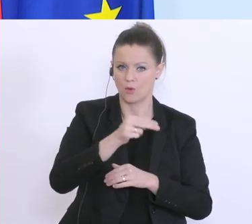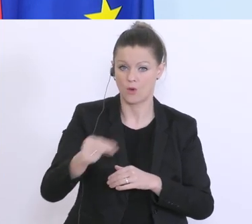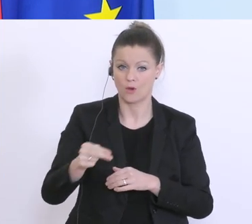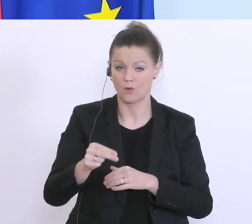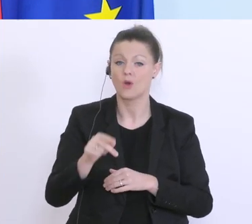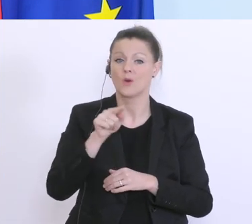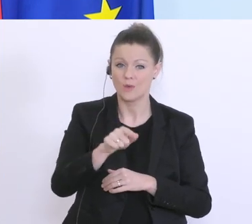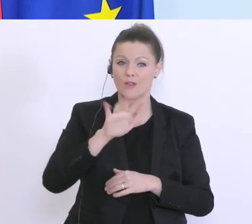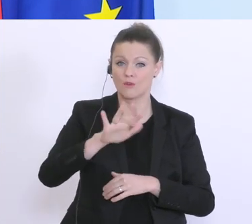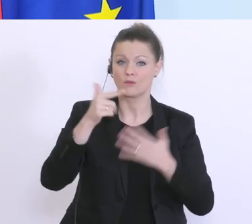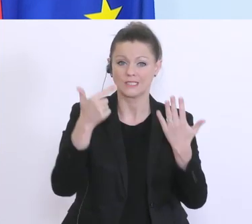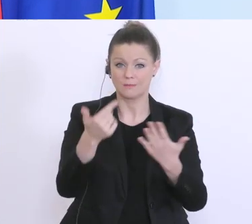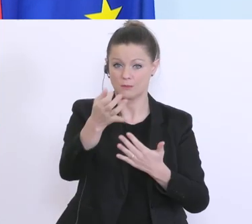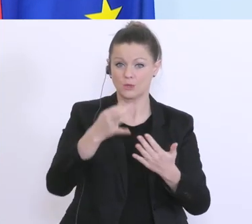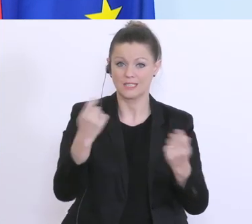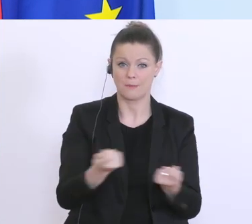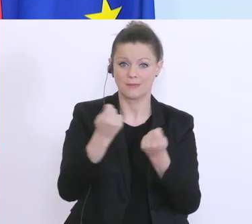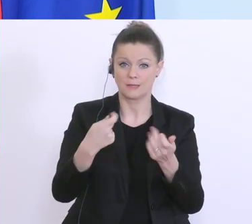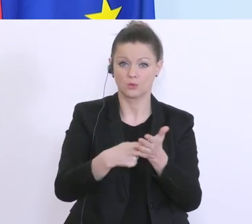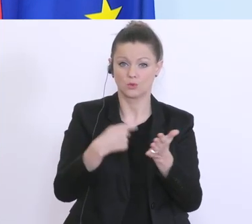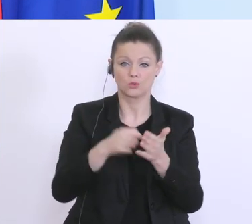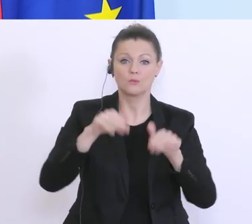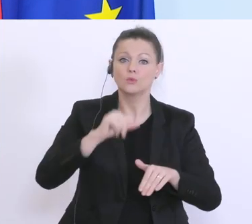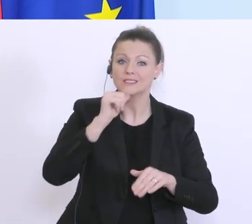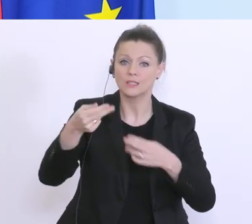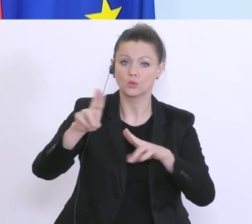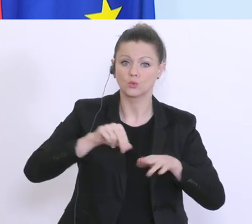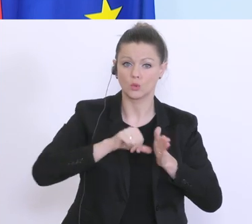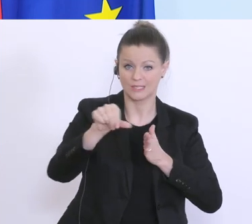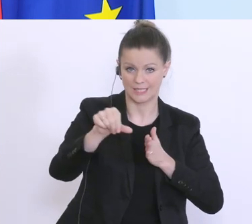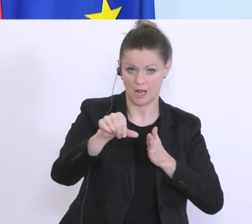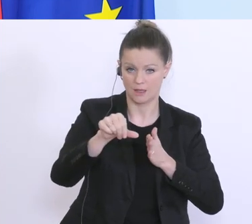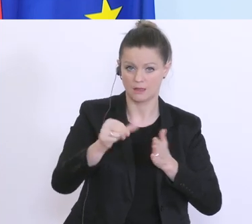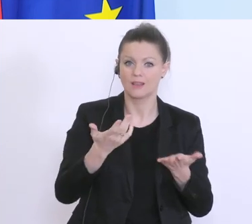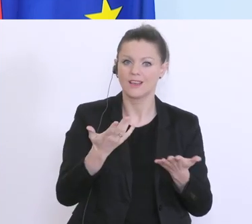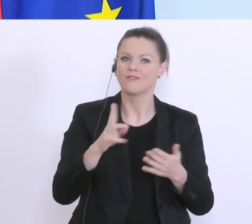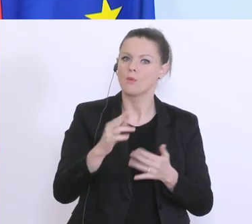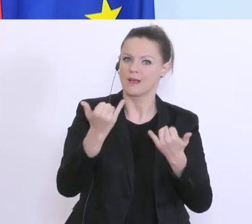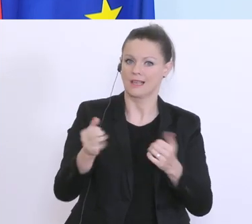Betriebskosten, müssen hier nicht zurückgezahlt werden, um eben die Not die es auch gibt, durch